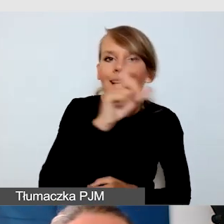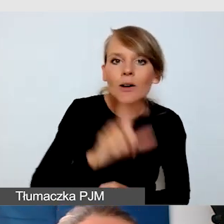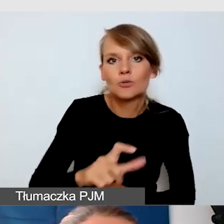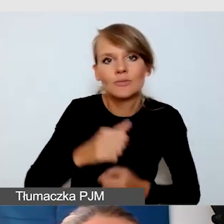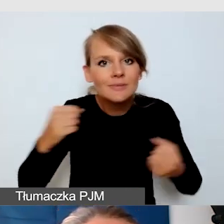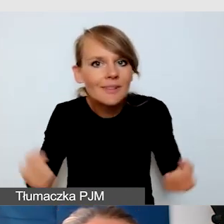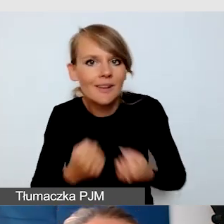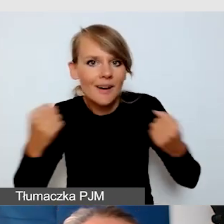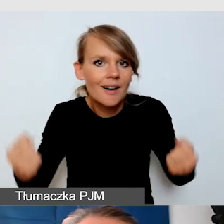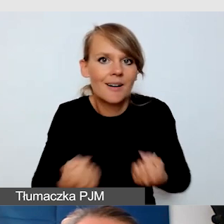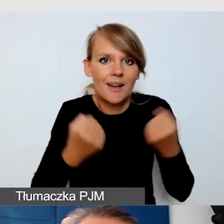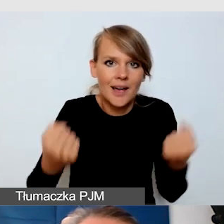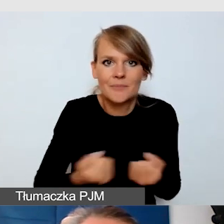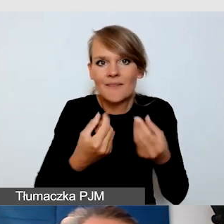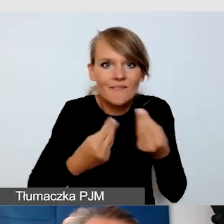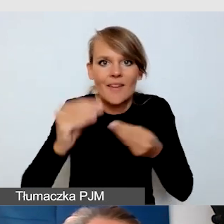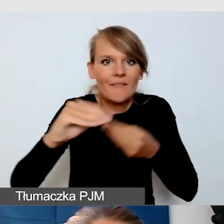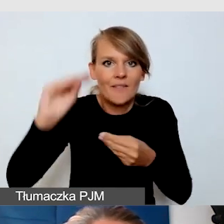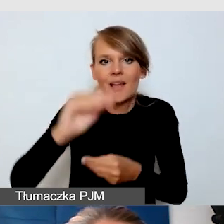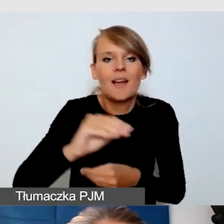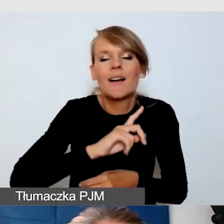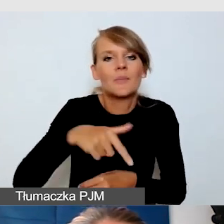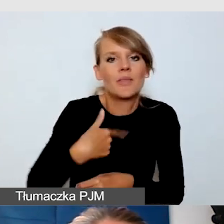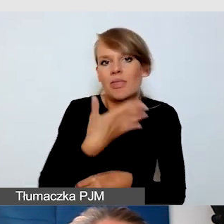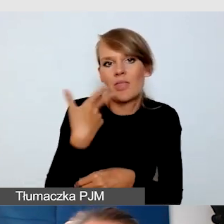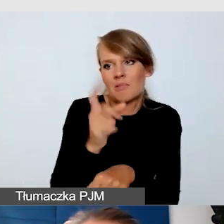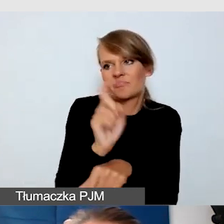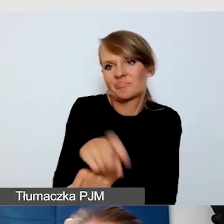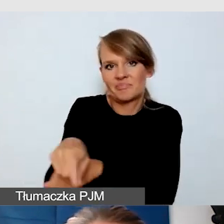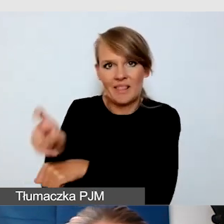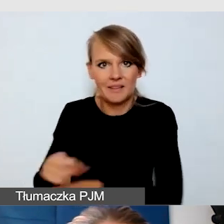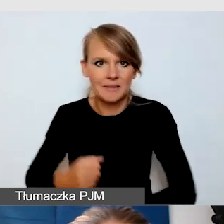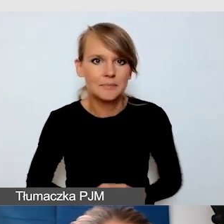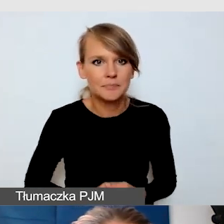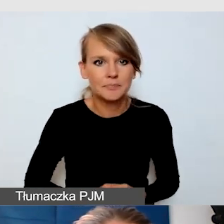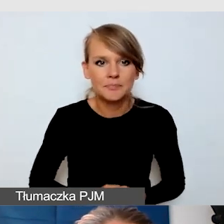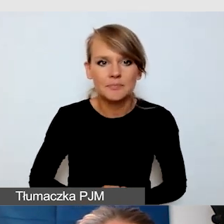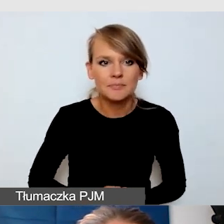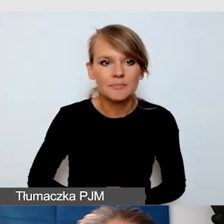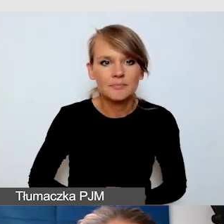Niczego nie lekceważymy. Jedno z wyzwań, które mam wrażenie,